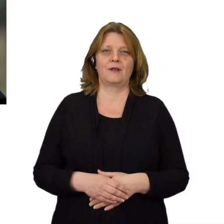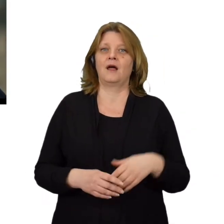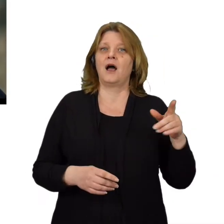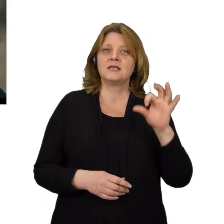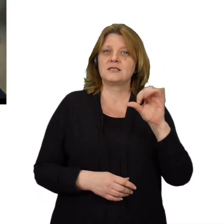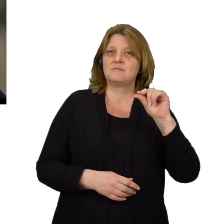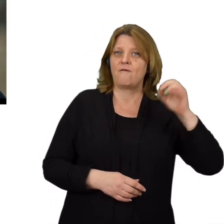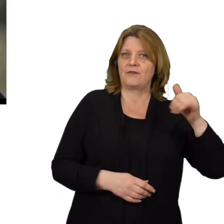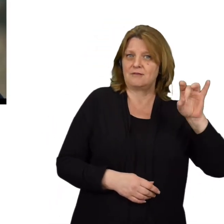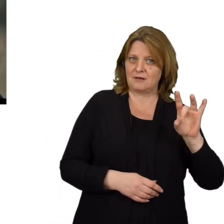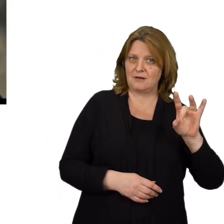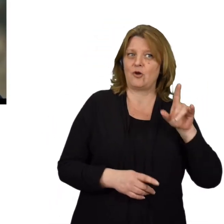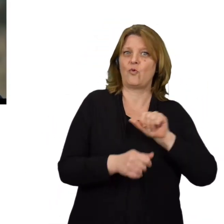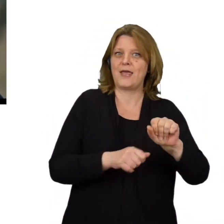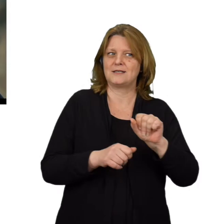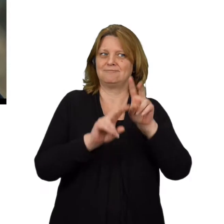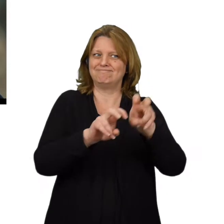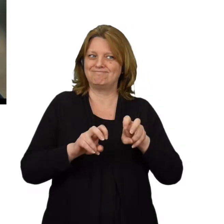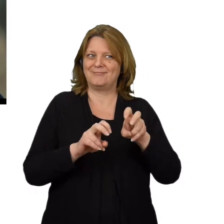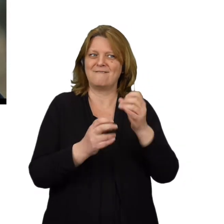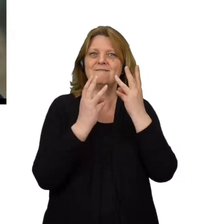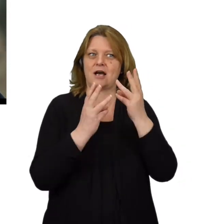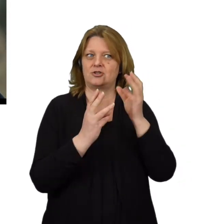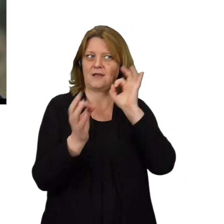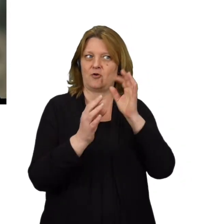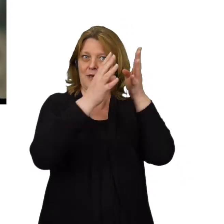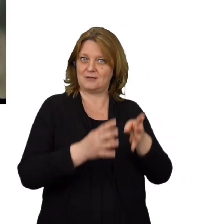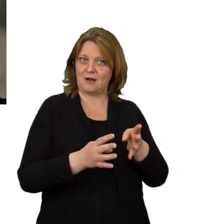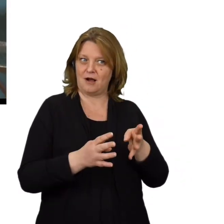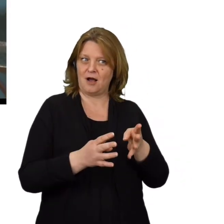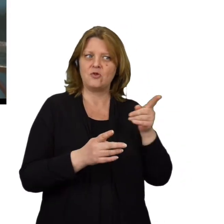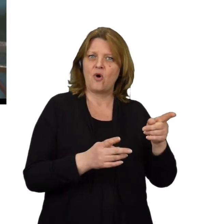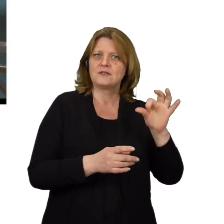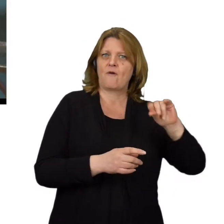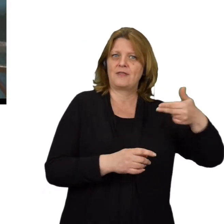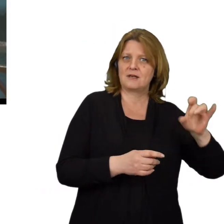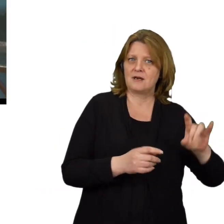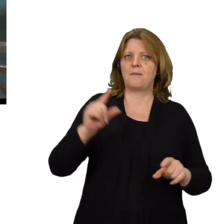Skoro efektem tego typu ataku ma być wyłudzenie od użytkowników ważnych informacji to czym on się różni od phishingiu?